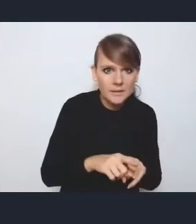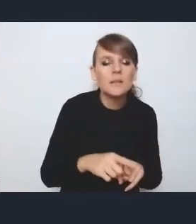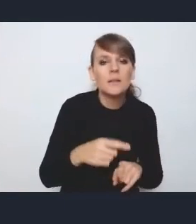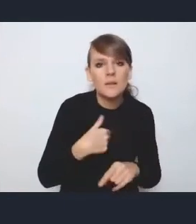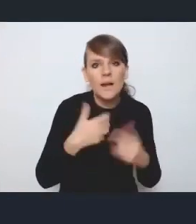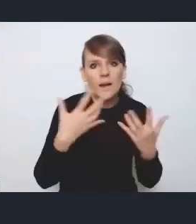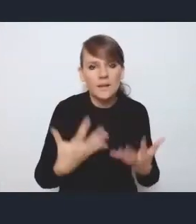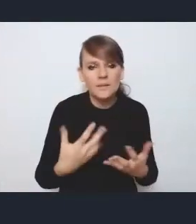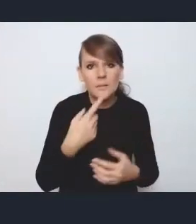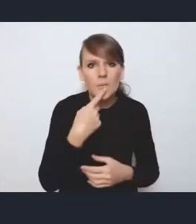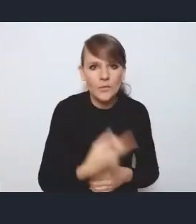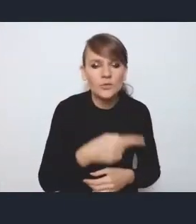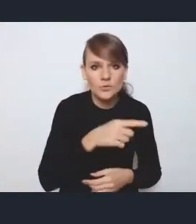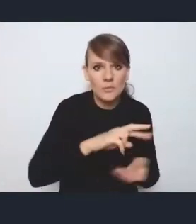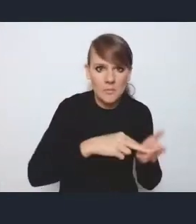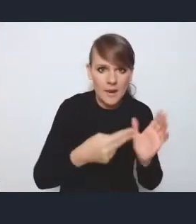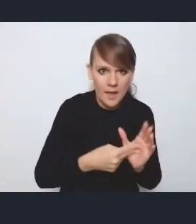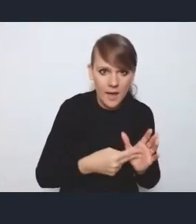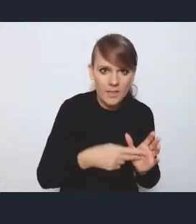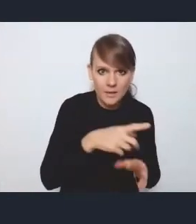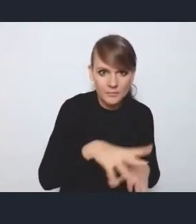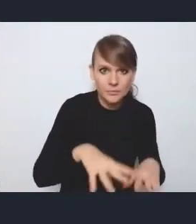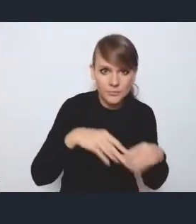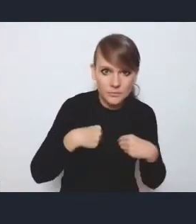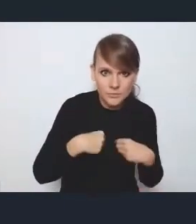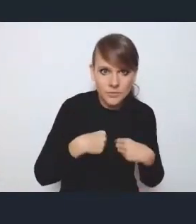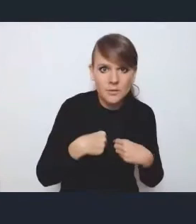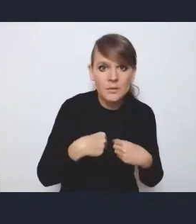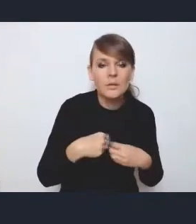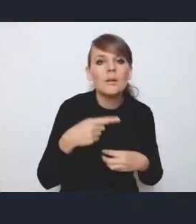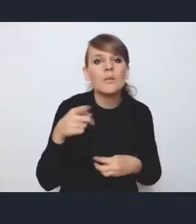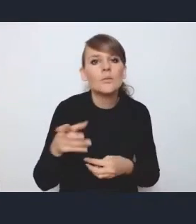że przyjęcie tego planu implementacyjnego, planujemy przez radę wykonawczą,